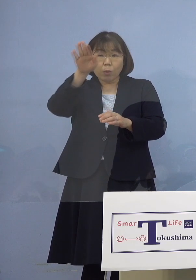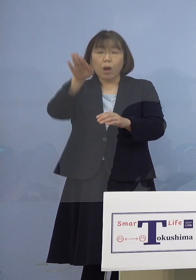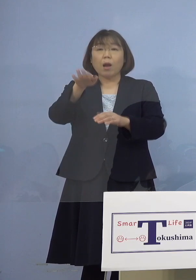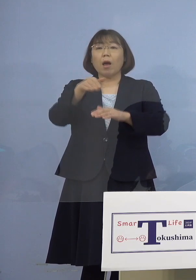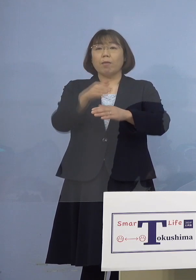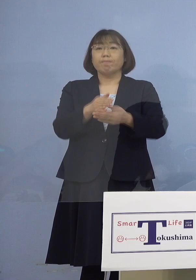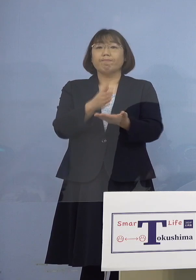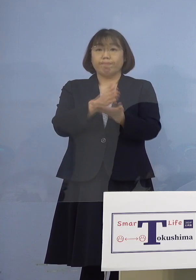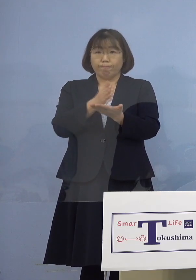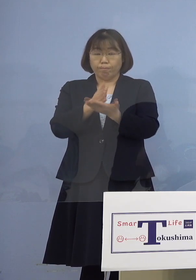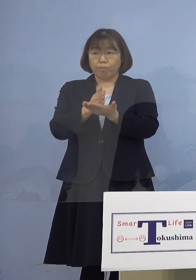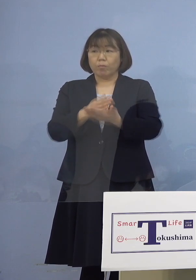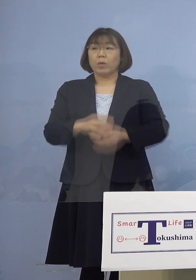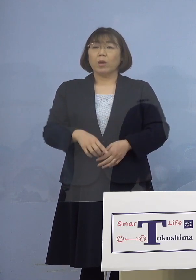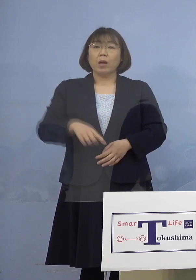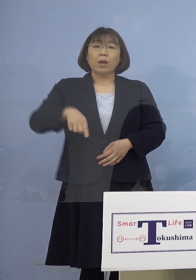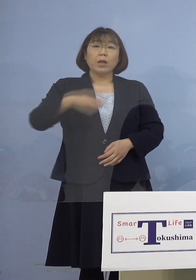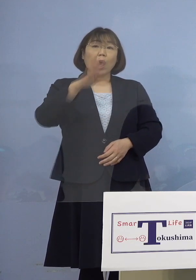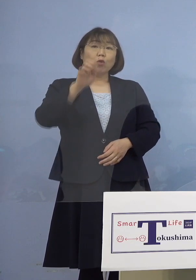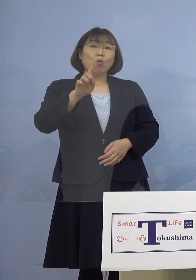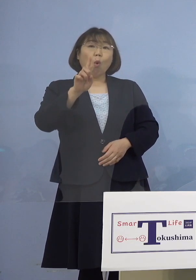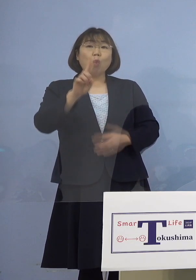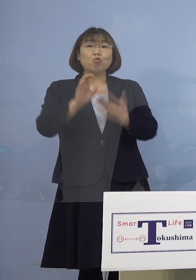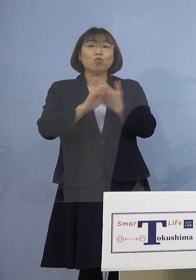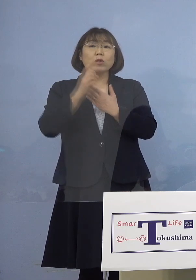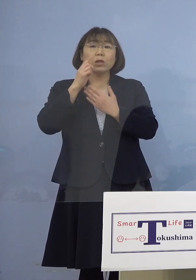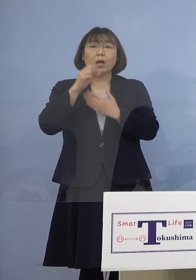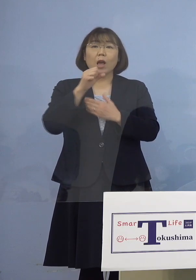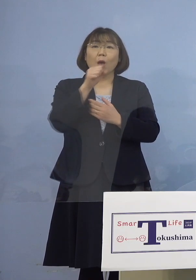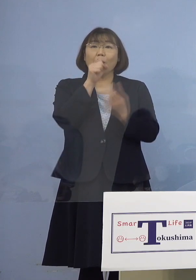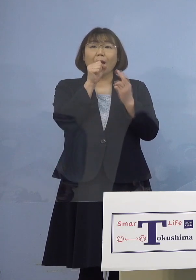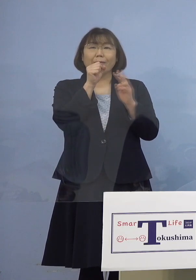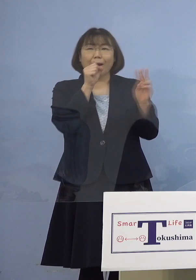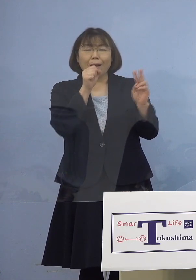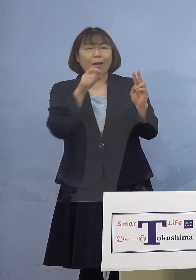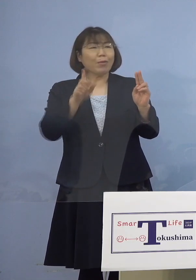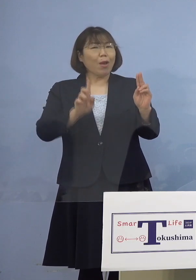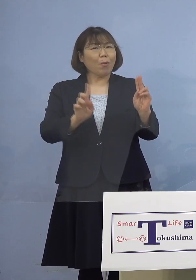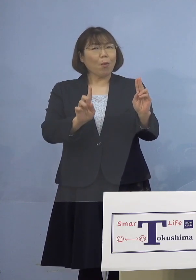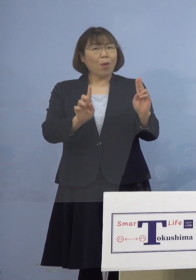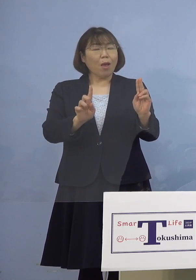（幹事者・四国放送） 141例目のカラオケなんですけれど これは「カラオケ店」ですか